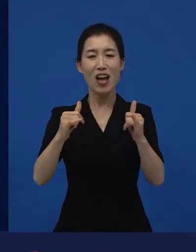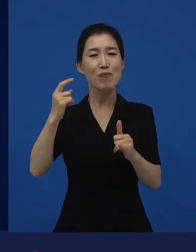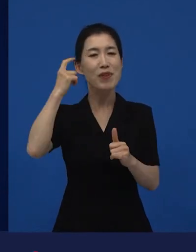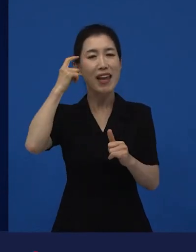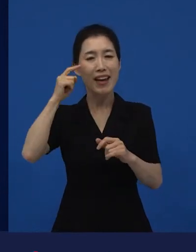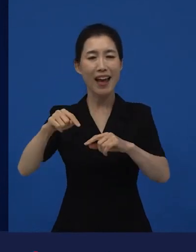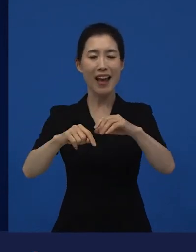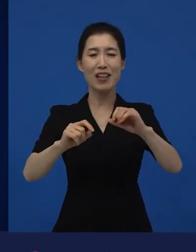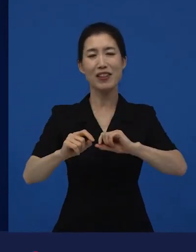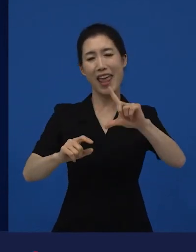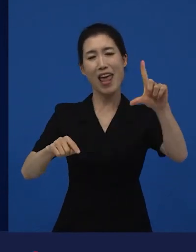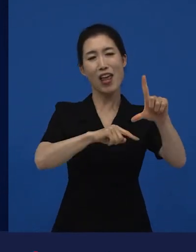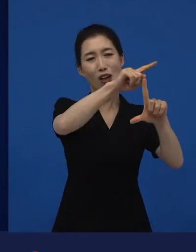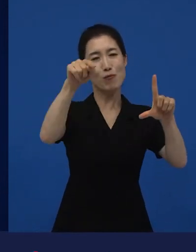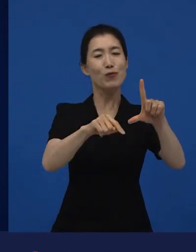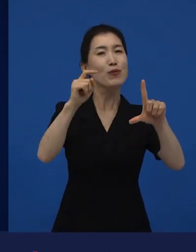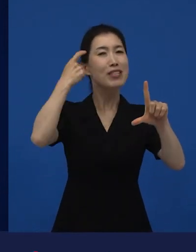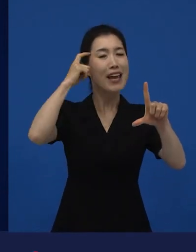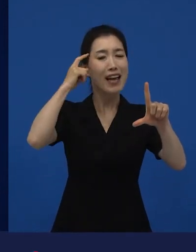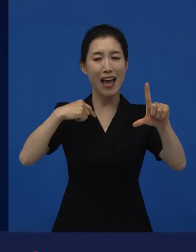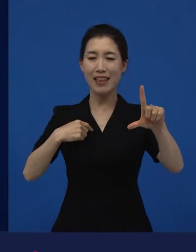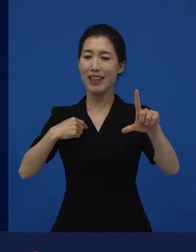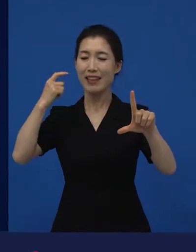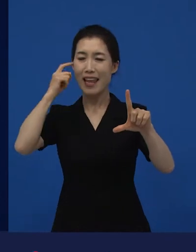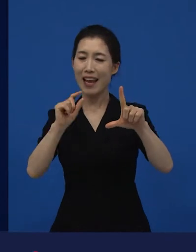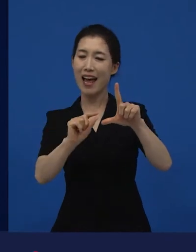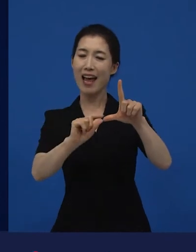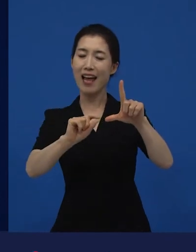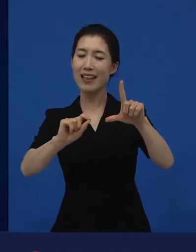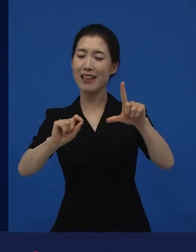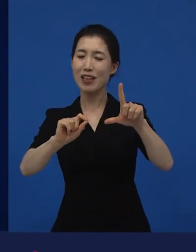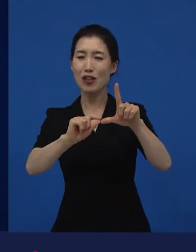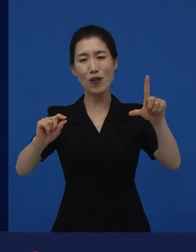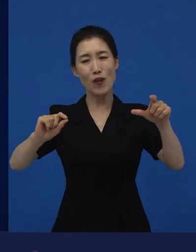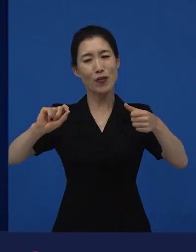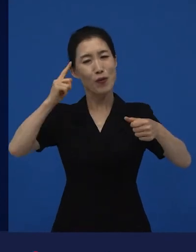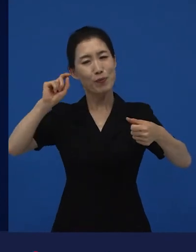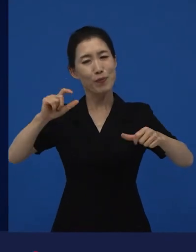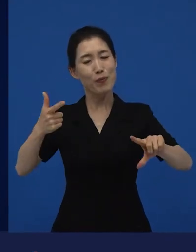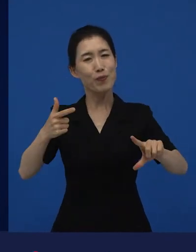내가 다른 종류의 시장?